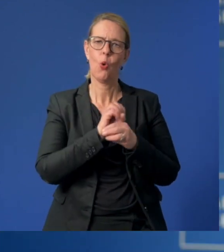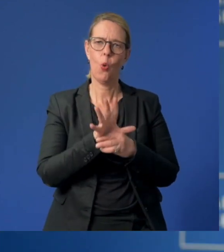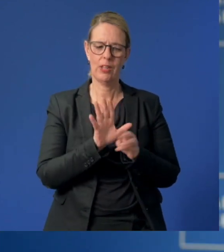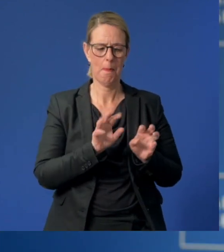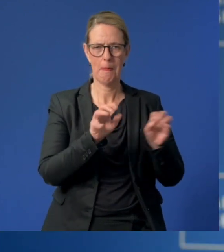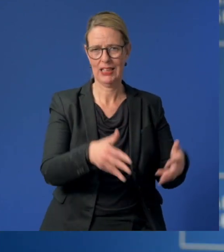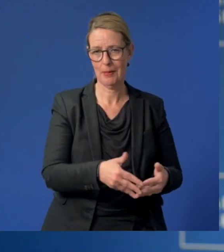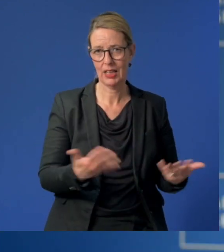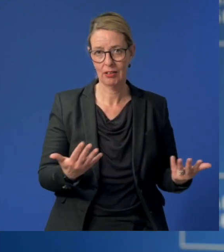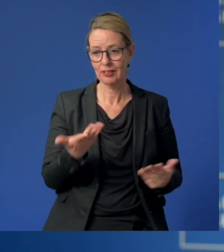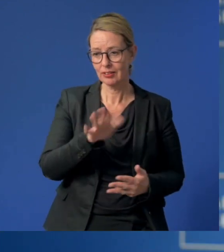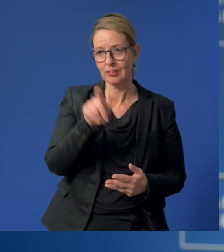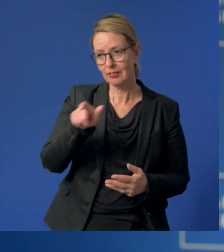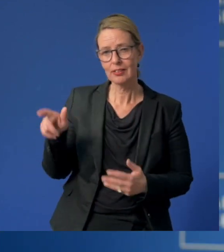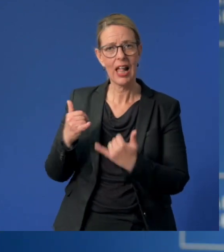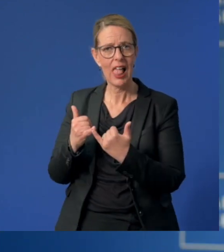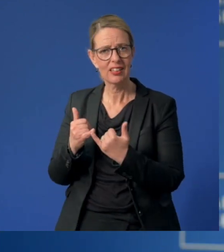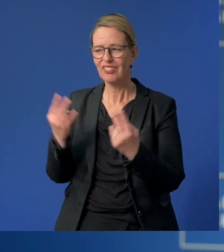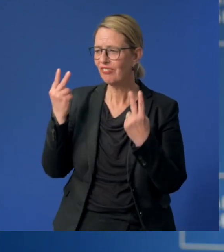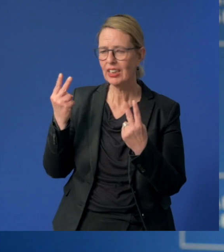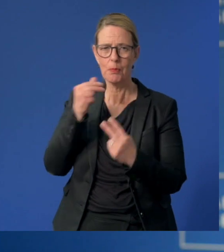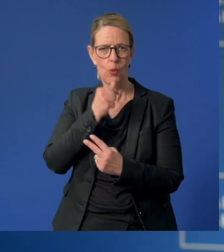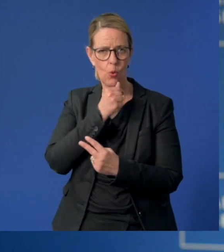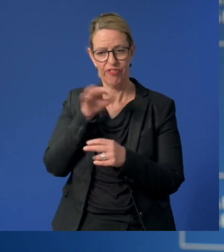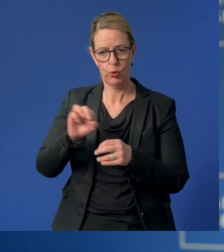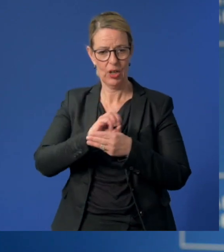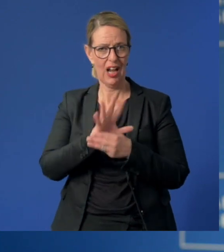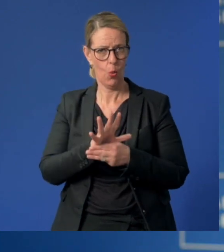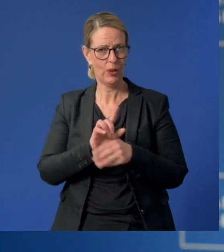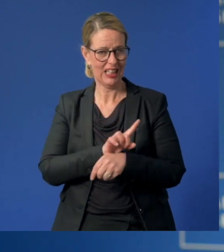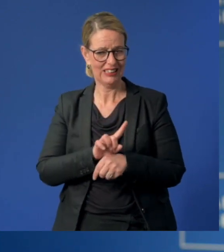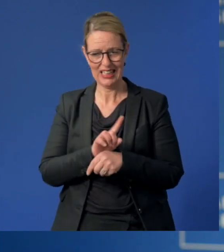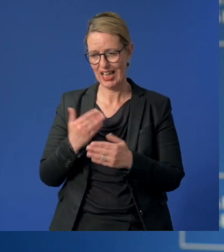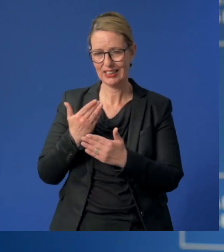Manche Eltern, die berufliche Schlüsselstellen während der Corona-Situation einnehmen,